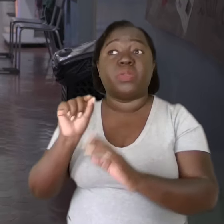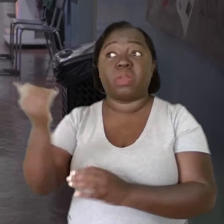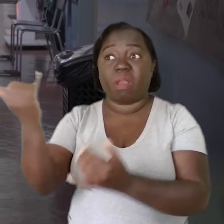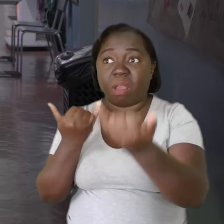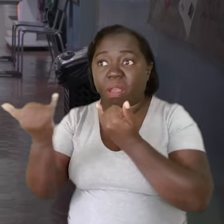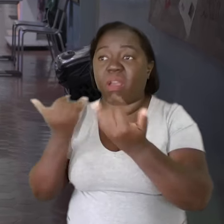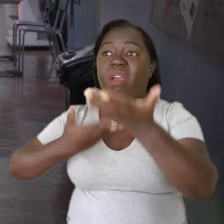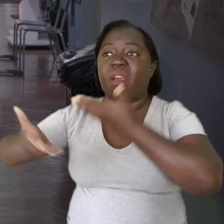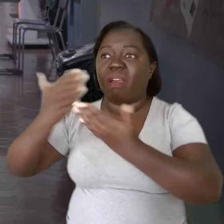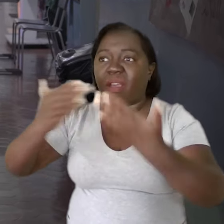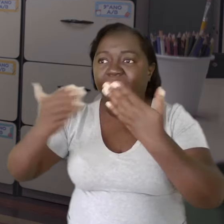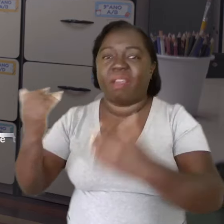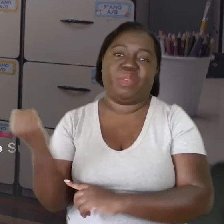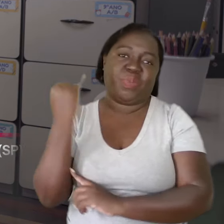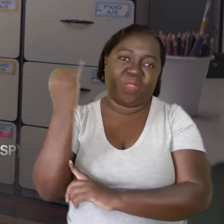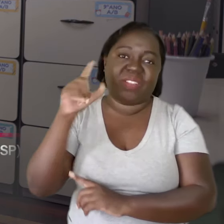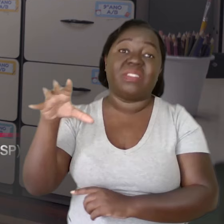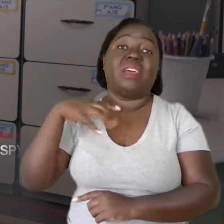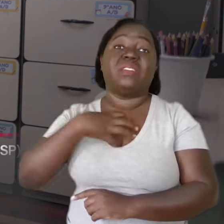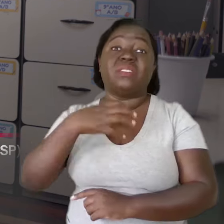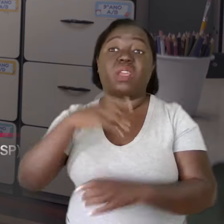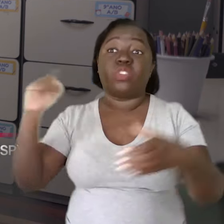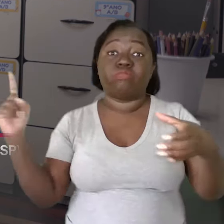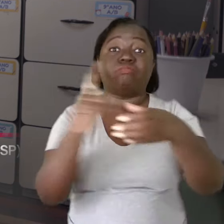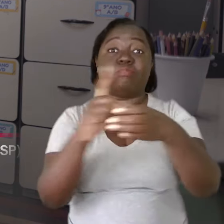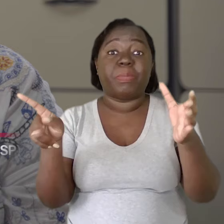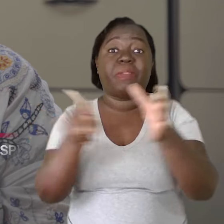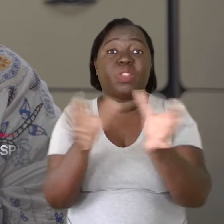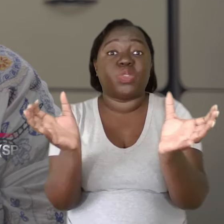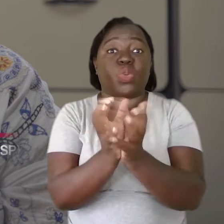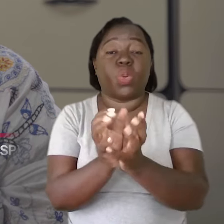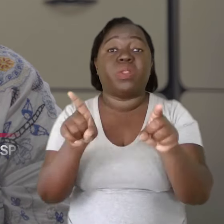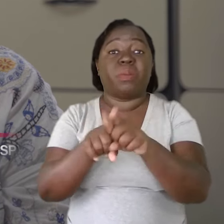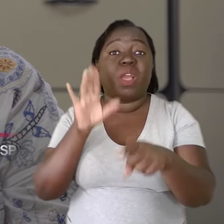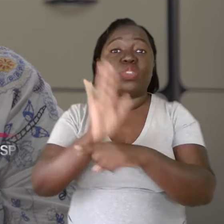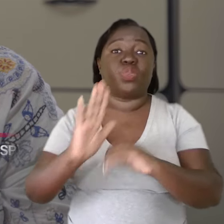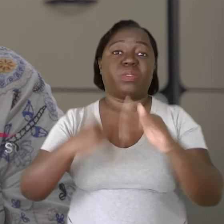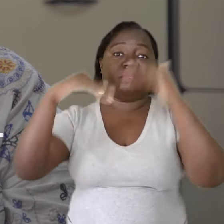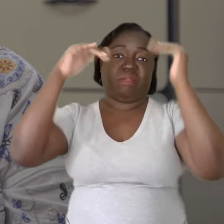A fala é muito importante para que ele se sinta pertencente e ajudando a construir aquele ambiente.